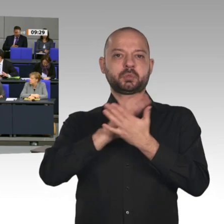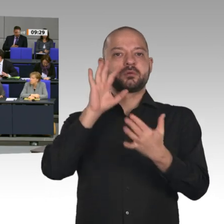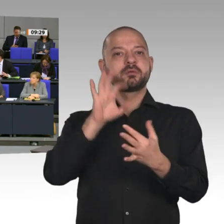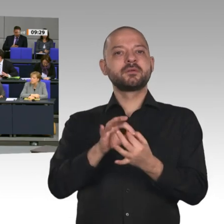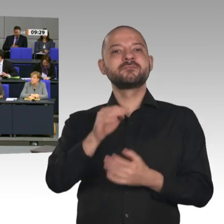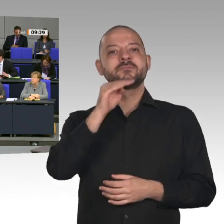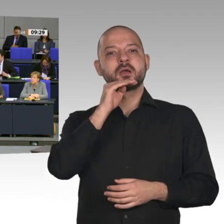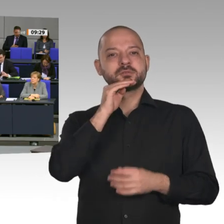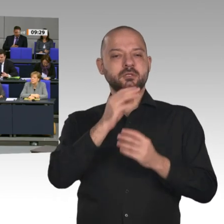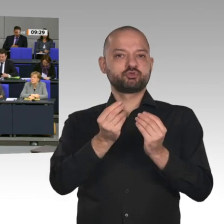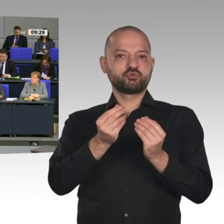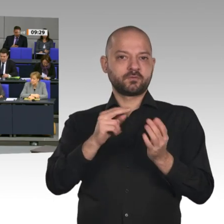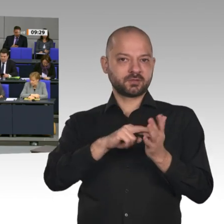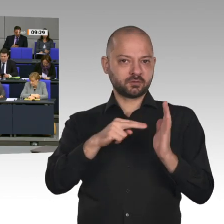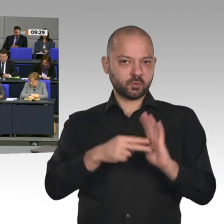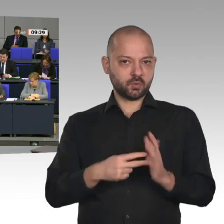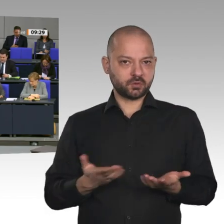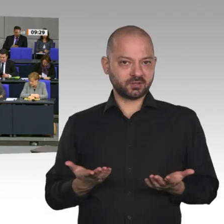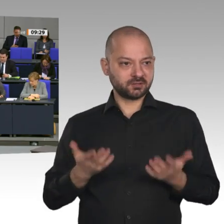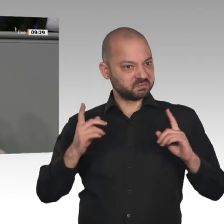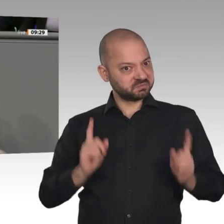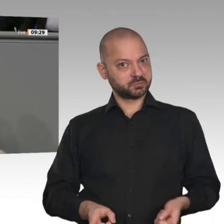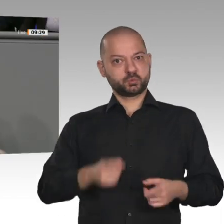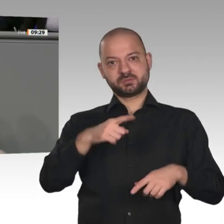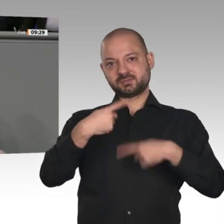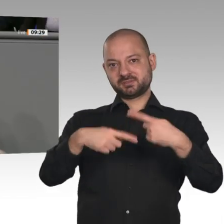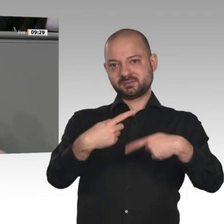die Brennstoffzellentechnologie. Aber auch synthetische Kraftstoffe können helfen,